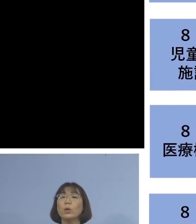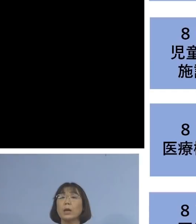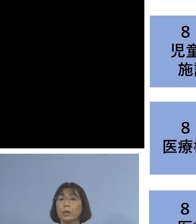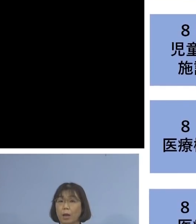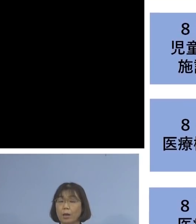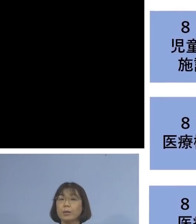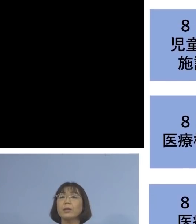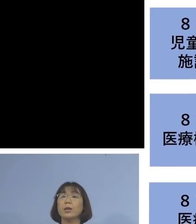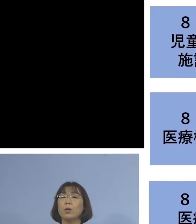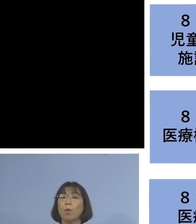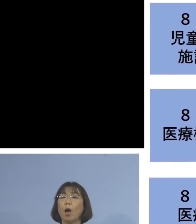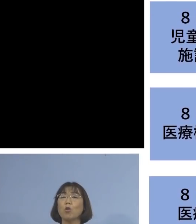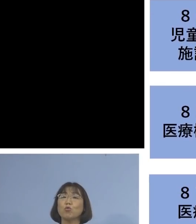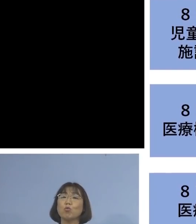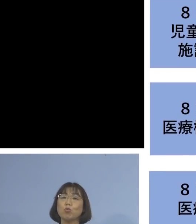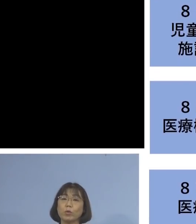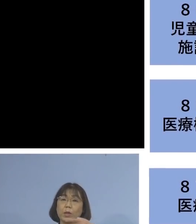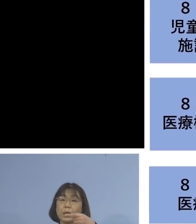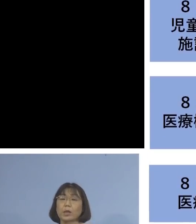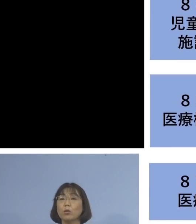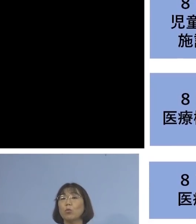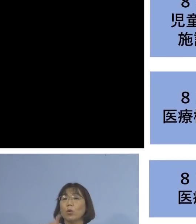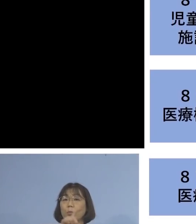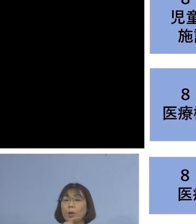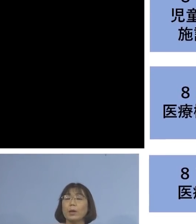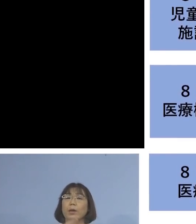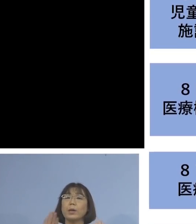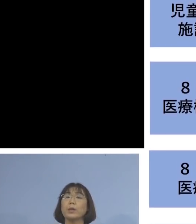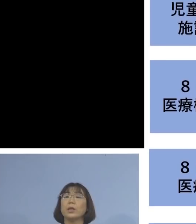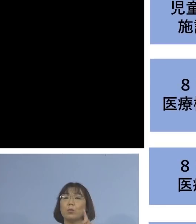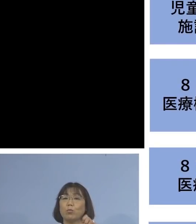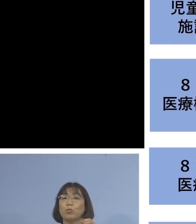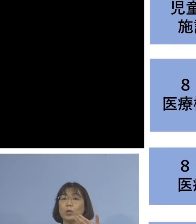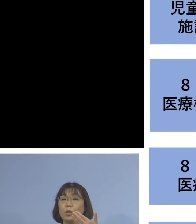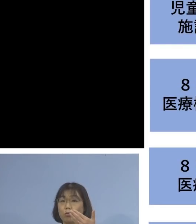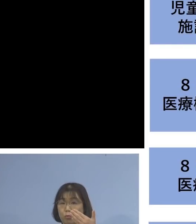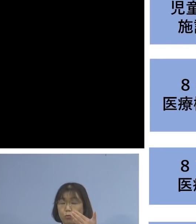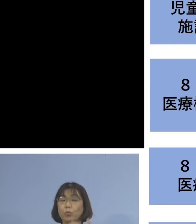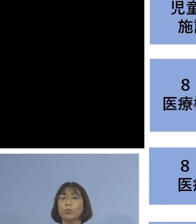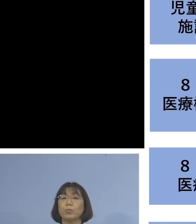職員の方1名を加え 19名の関連クラスターとして